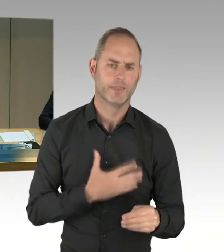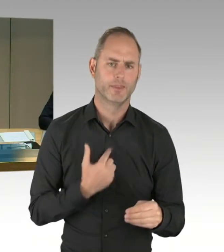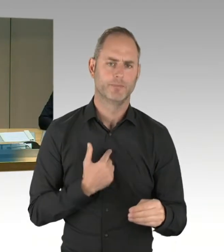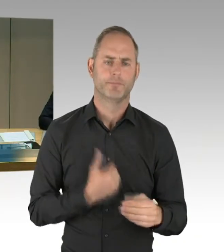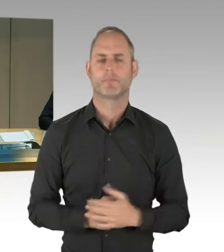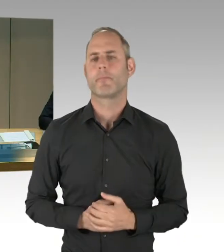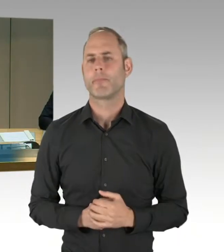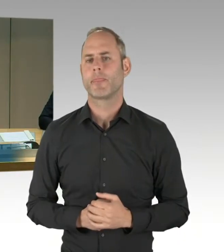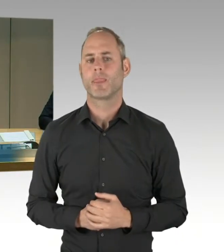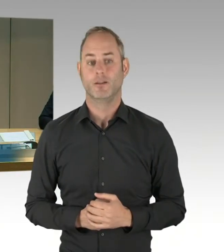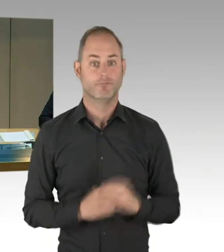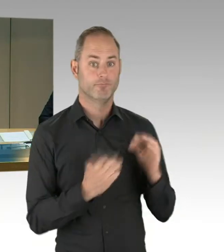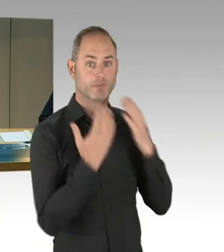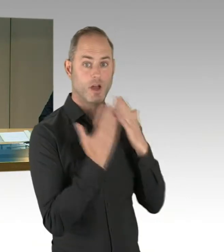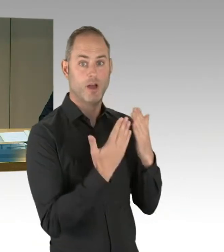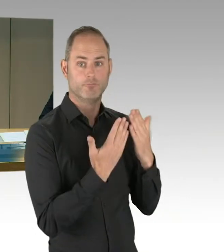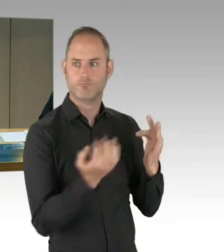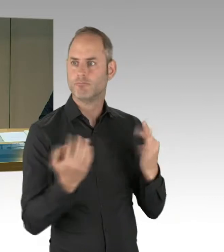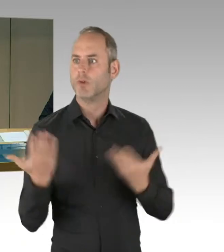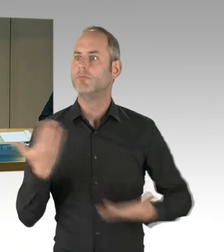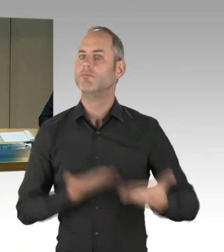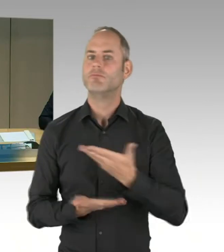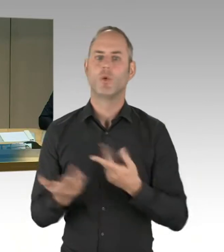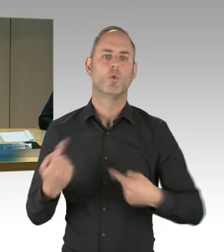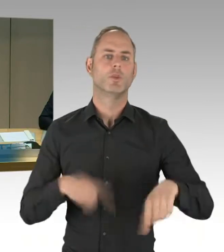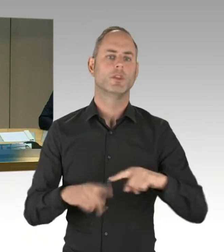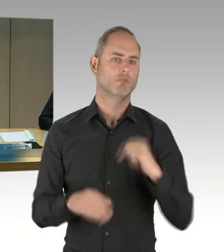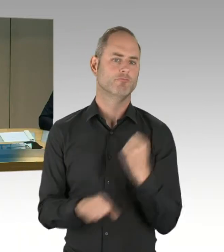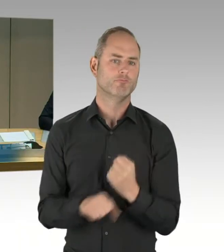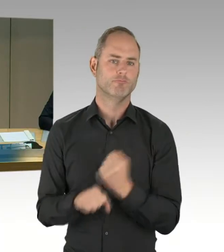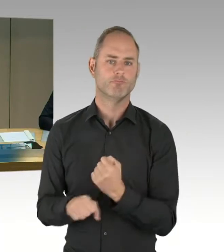sich durch Ihre Ruftaste anzumelden. Alle vorher eingegangenen Meldungen